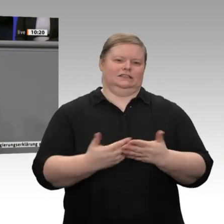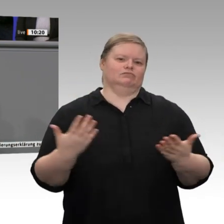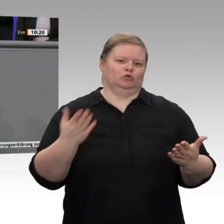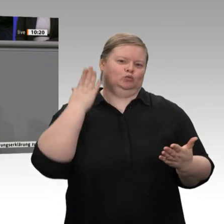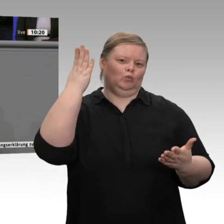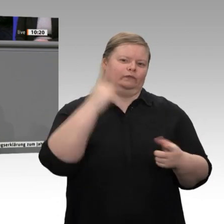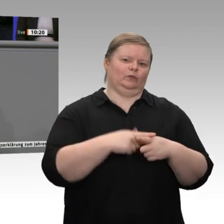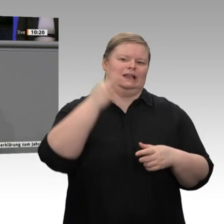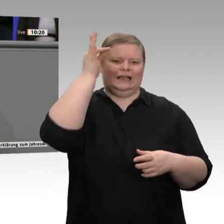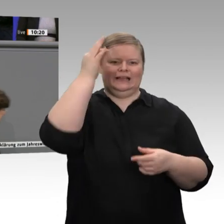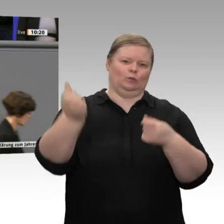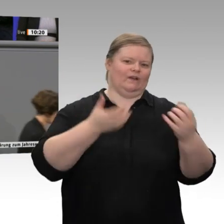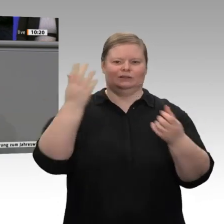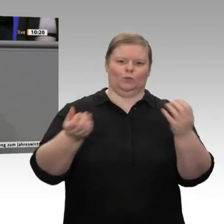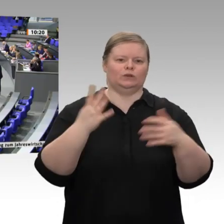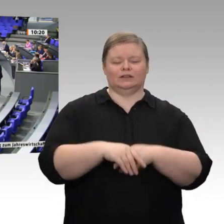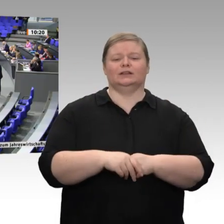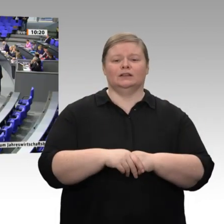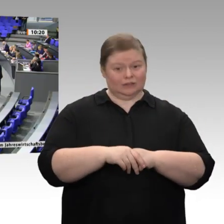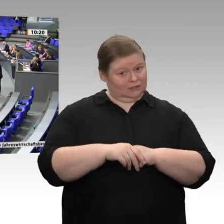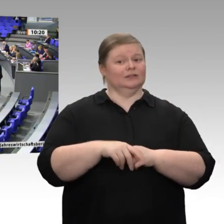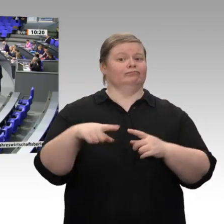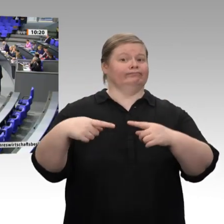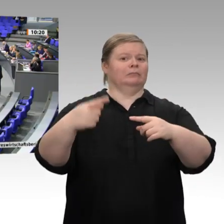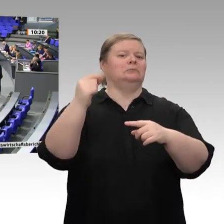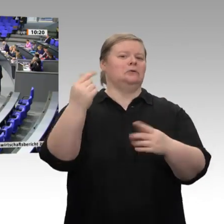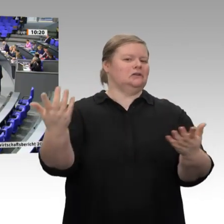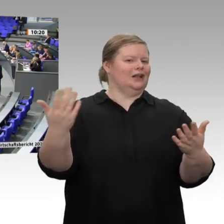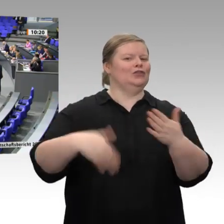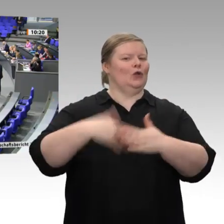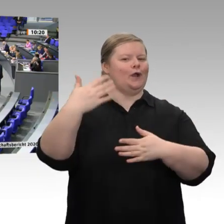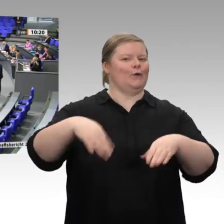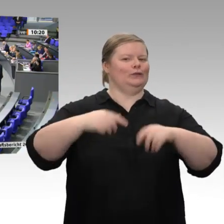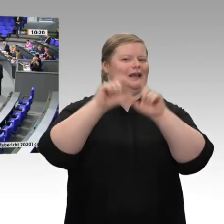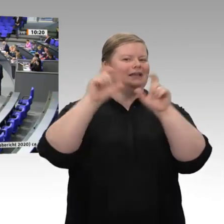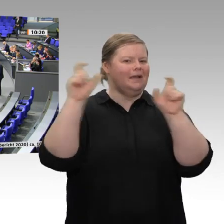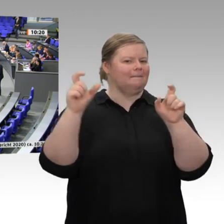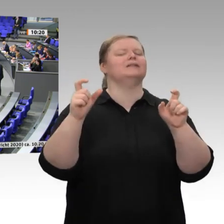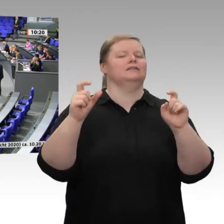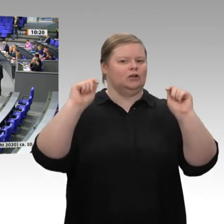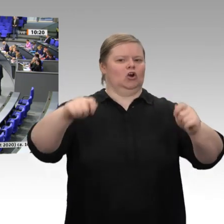und Herren. Jetzt seien wir mal ehrlich: